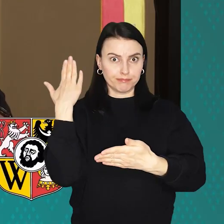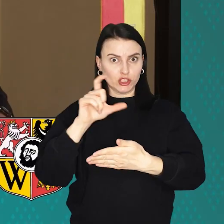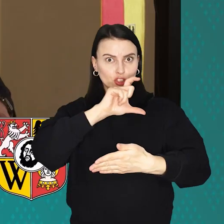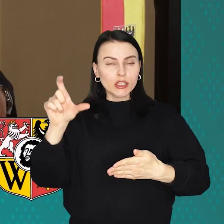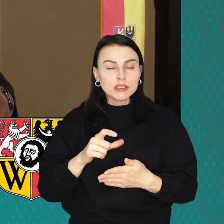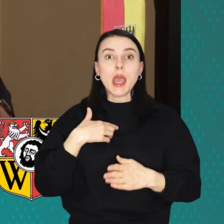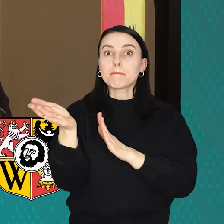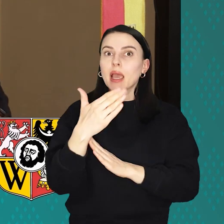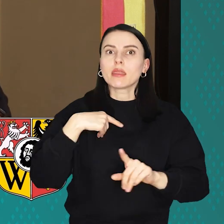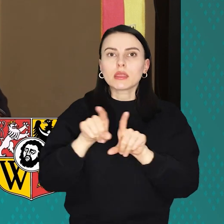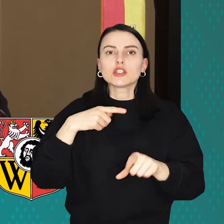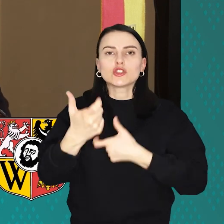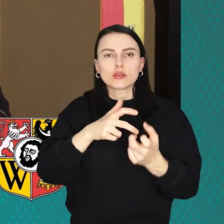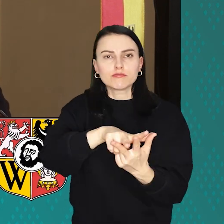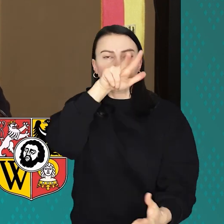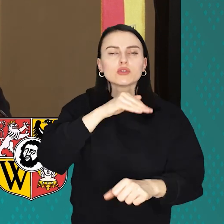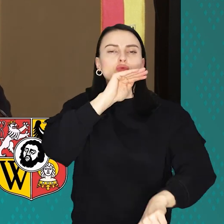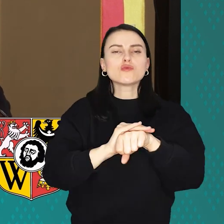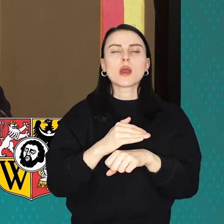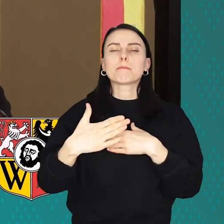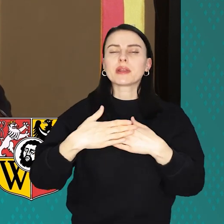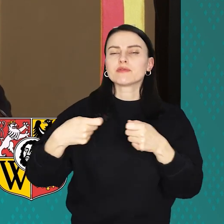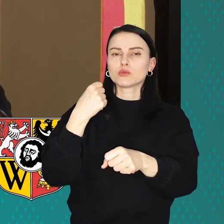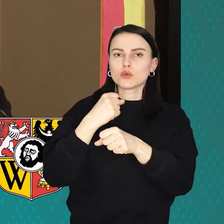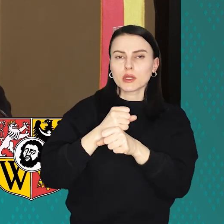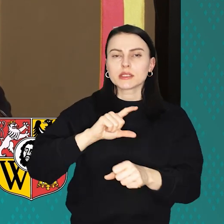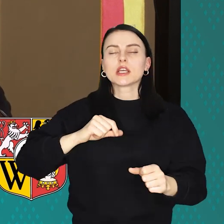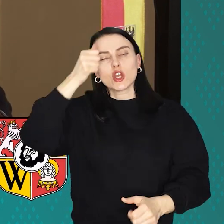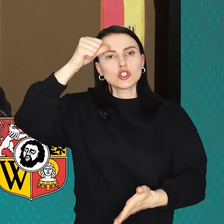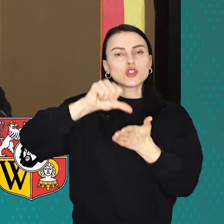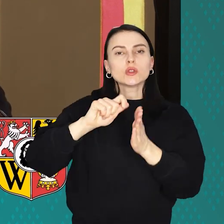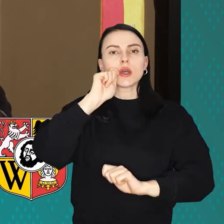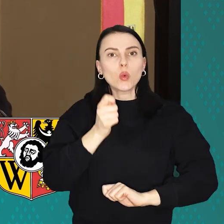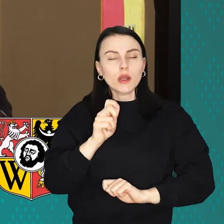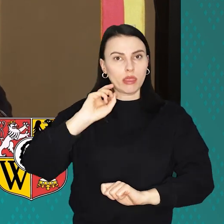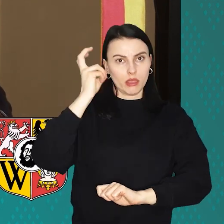W marcu przypieczętowano w ten sposób bliskie stosunki Wrocławia ze stolicą Ukrainy - Kijowem